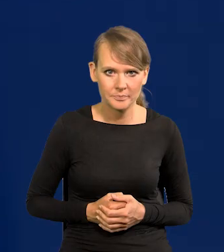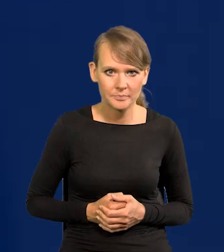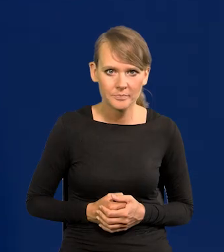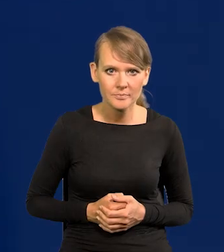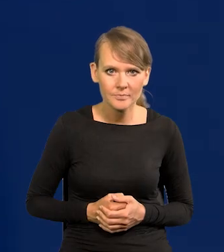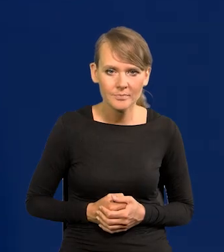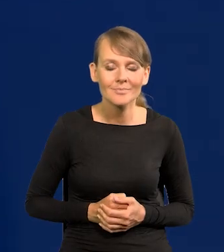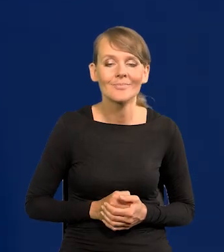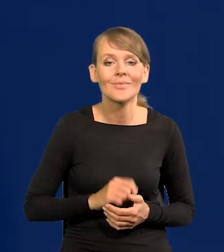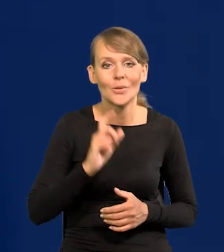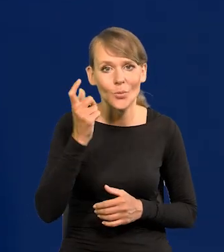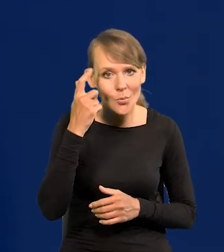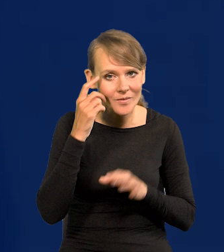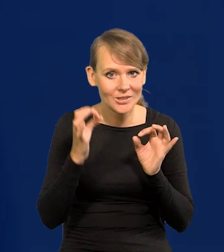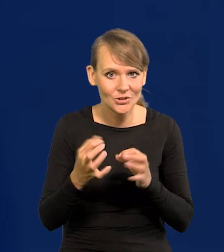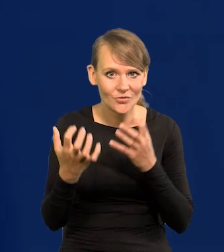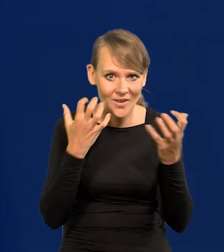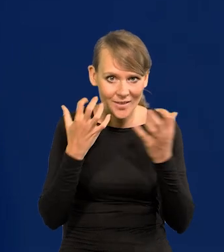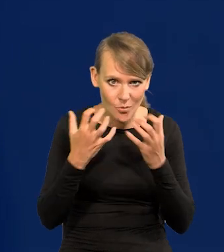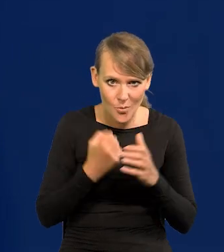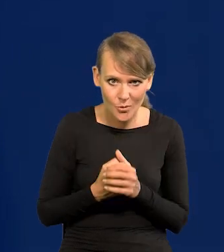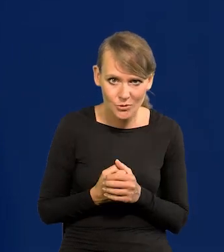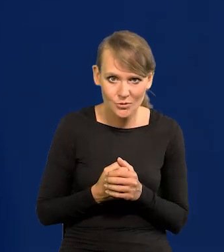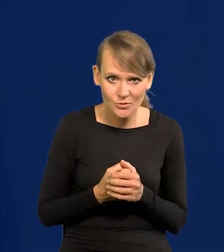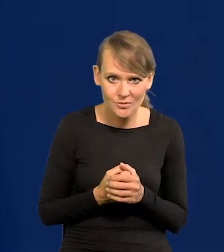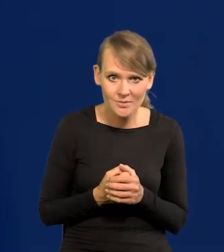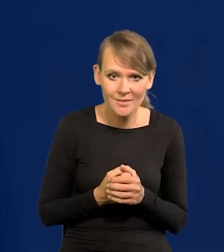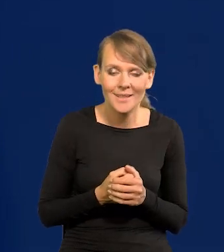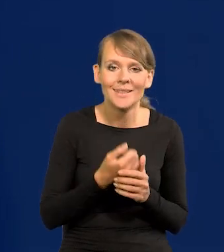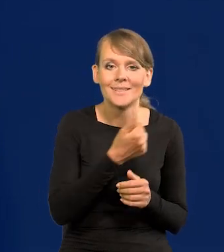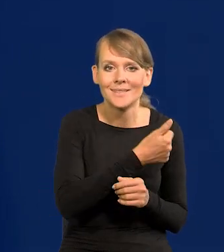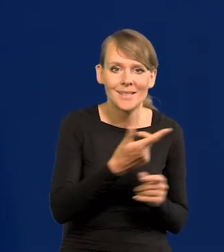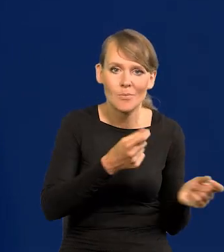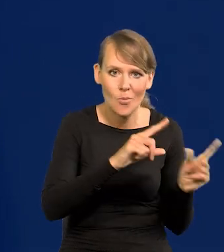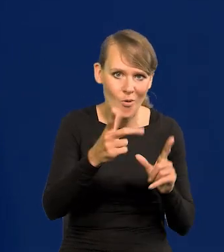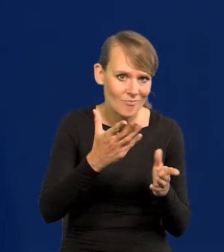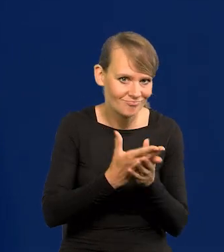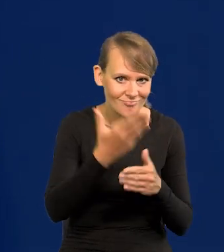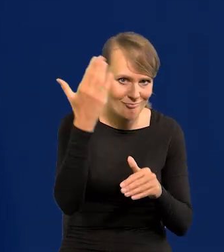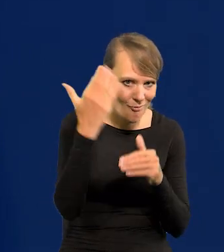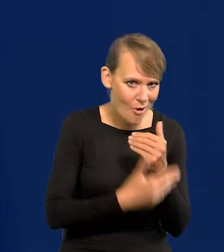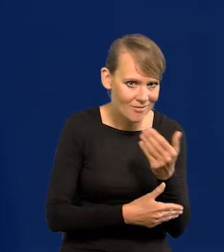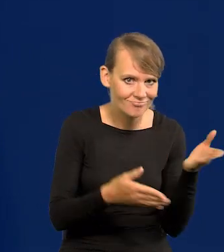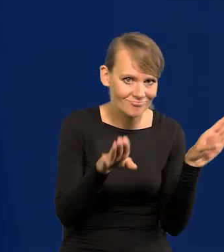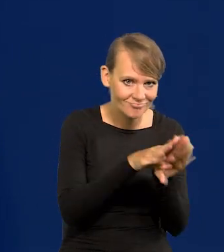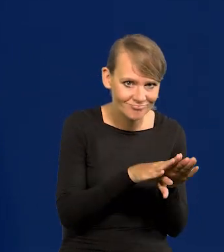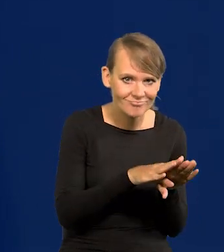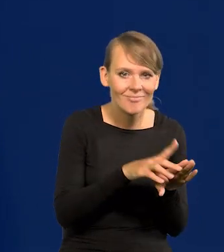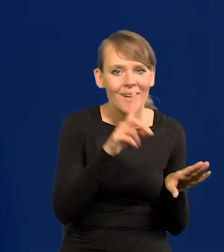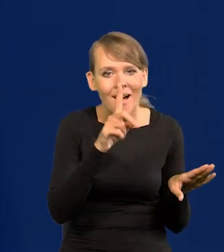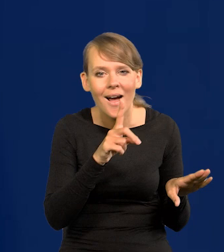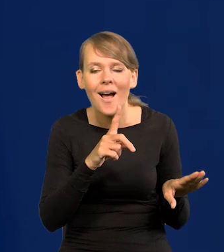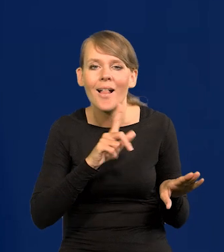Więc główne newsy, proszę Państwa, dzisiejszy koniec, zamykamy cykl podwyżek, ale trzymamy cały czas stan gotowości,